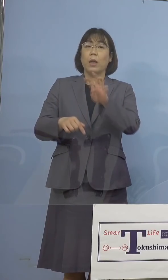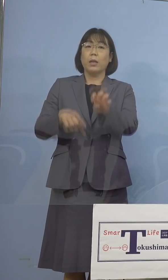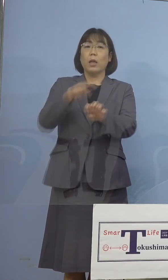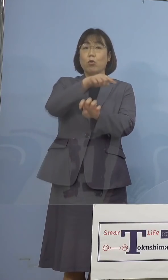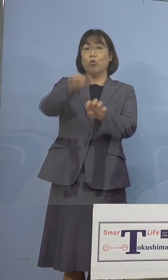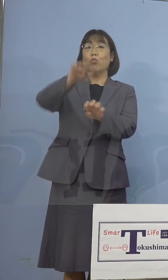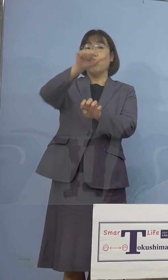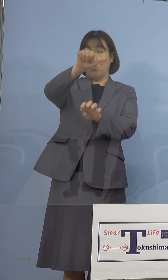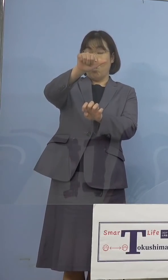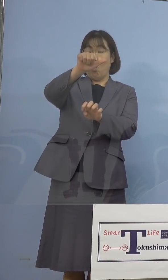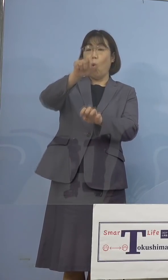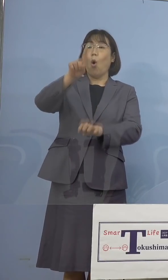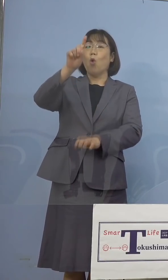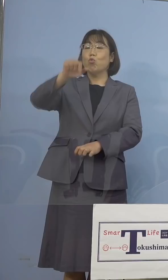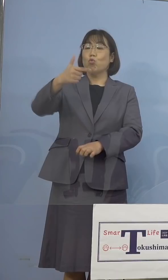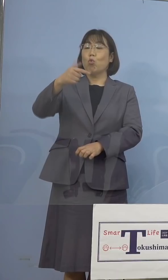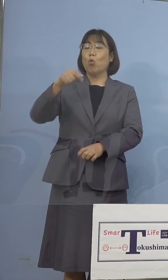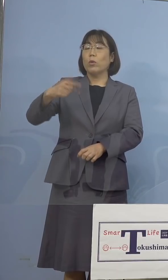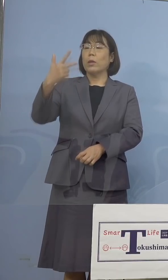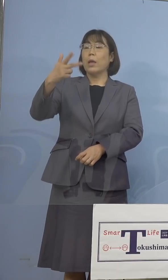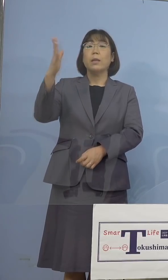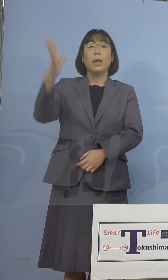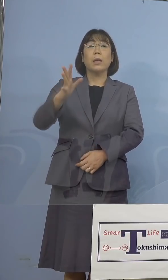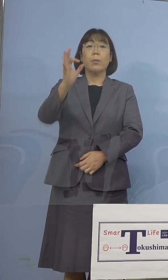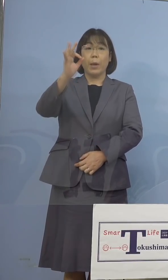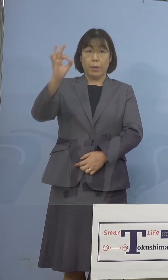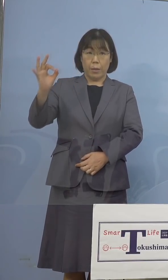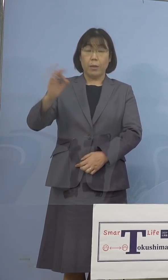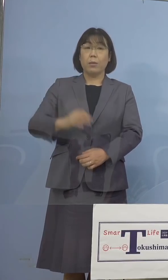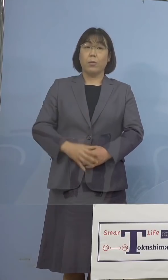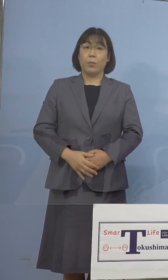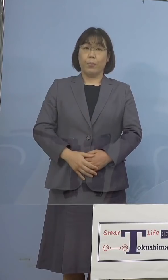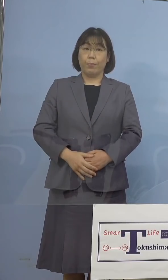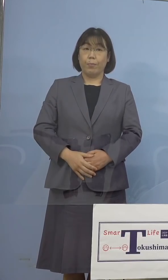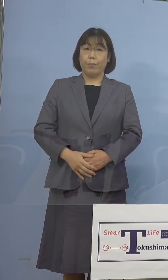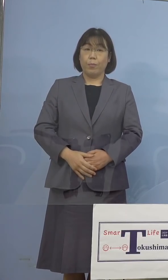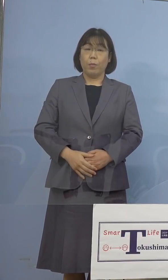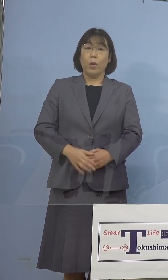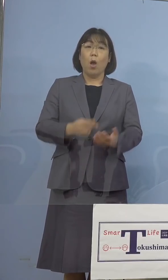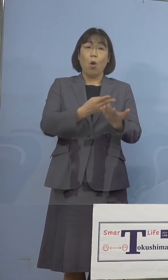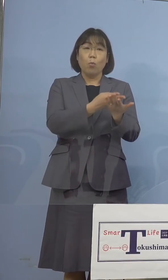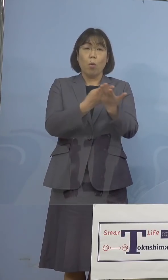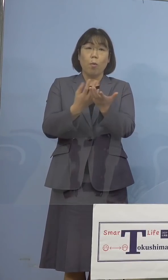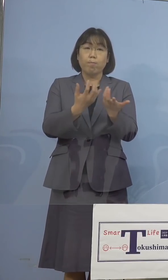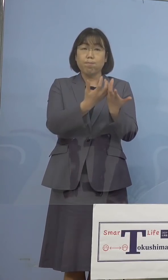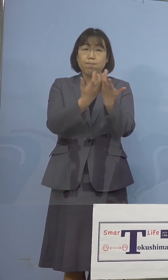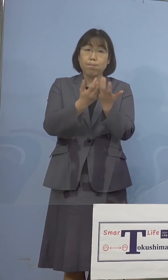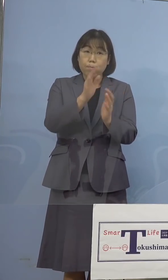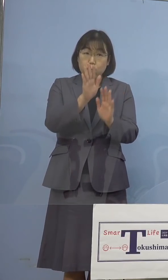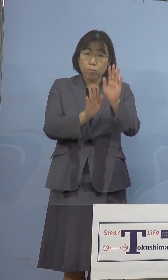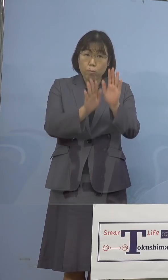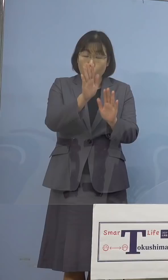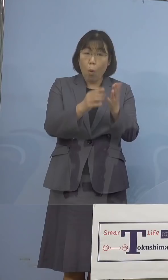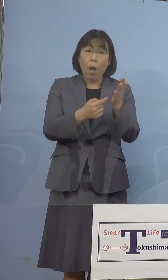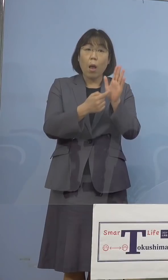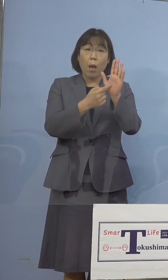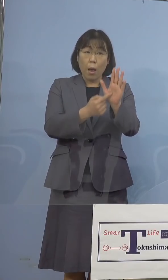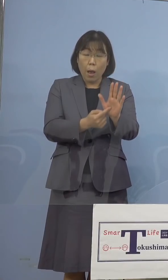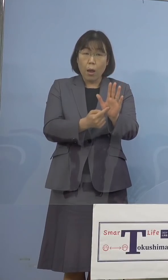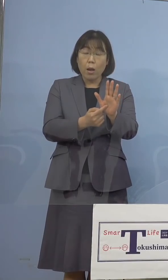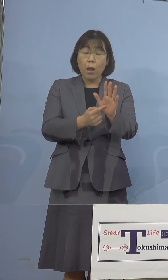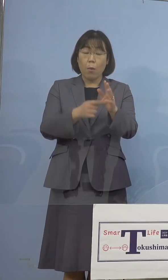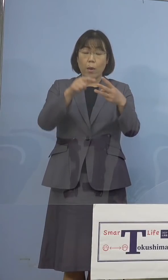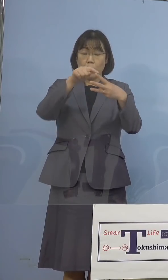16.7パーセントとなります 次に病床の逼迫具合を示す3つの項目